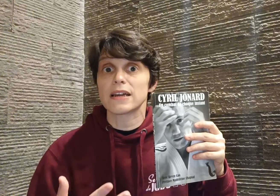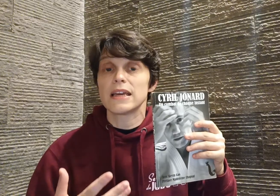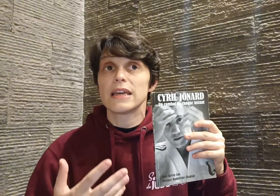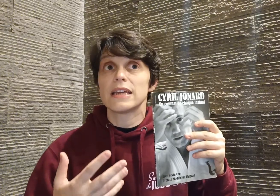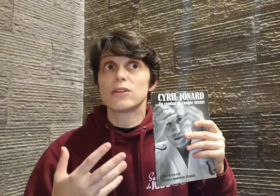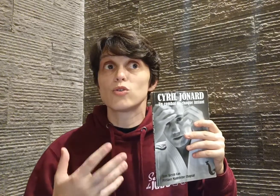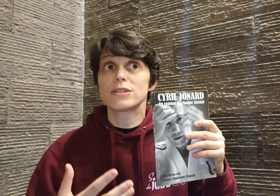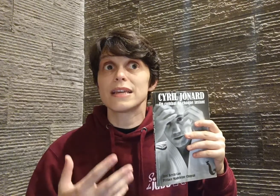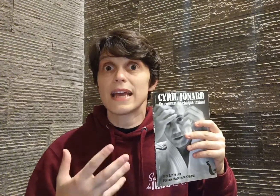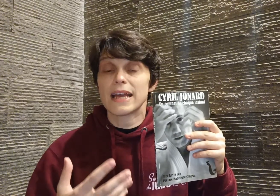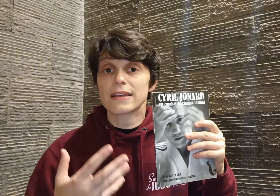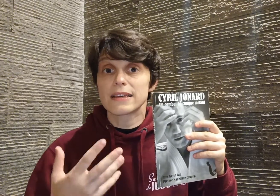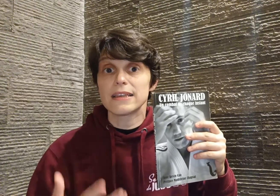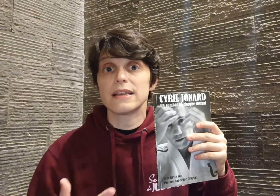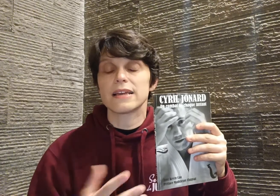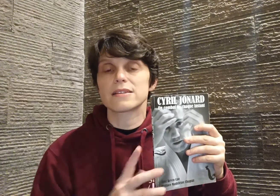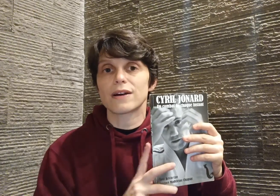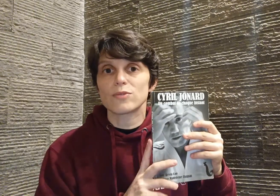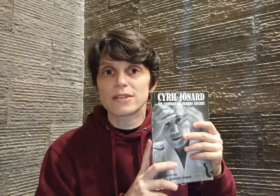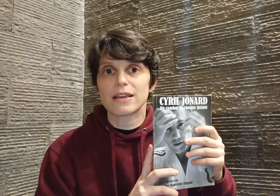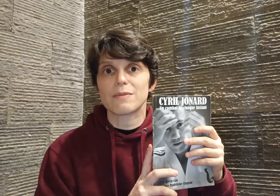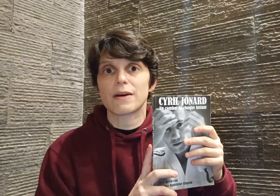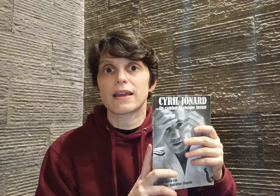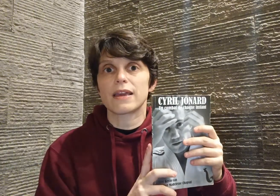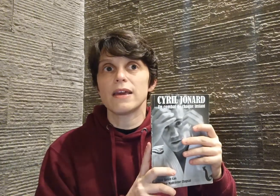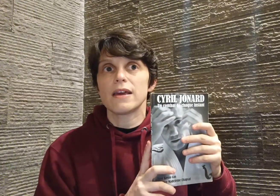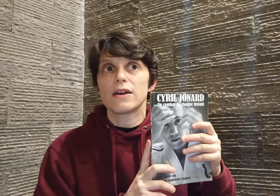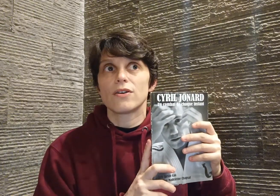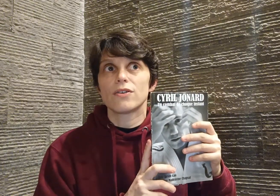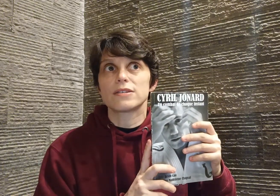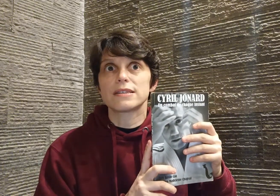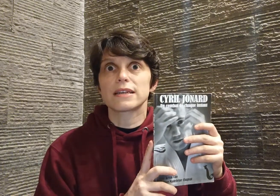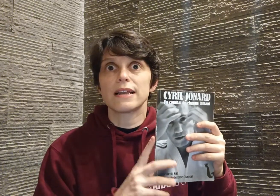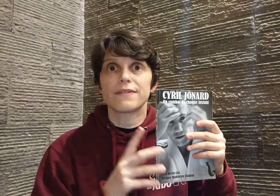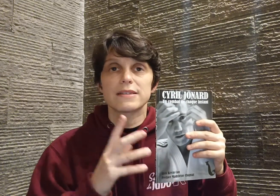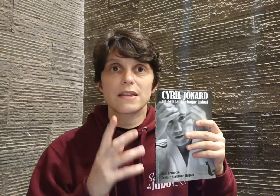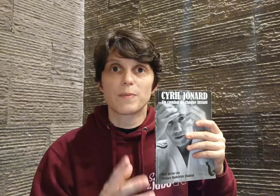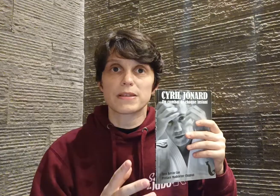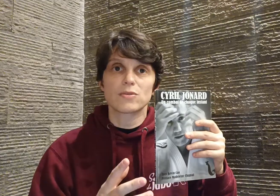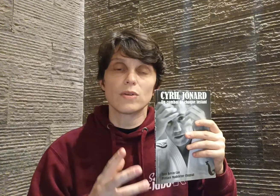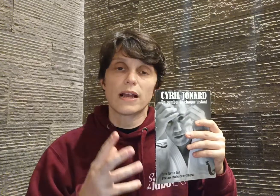et d'oser être qu'il est. C'est vraiment ça qui m'a marquée. Cyril avait cette passion, il a